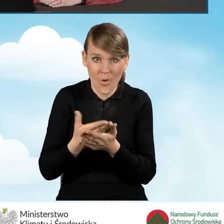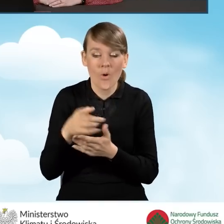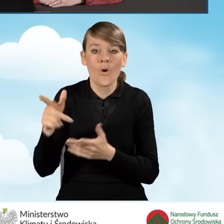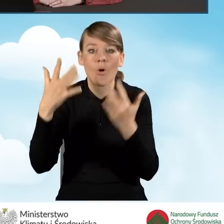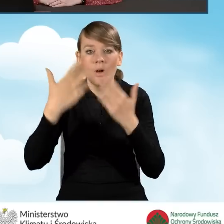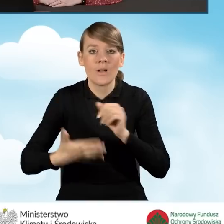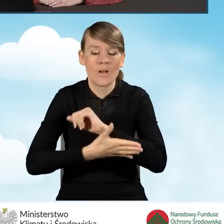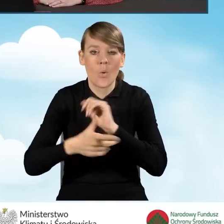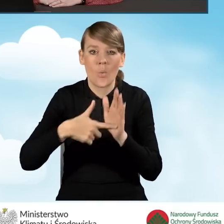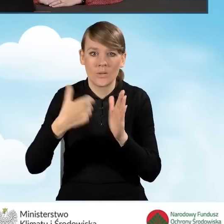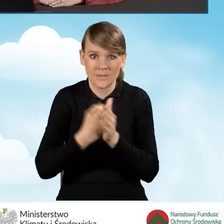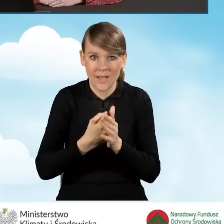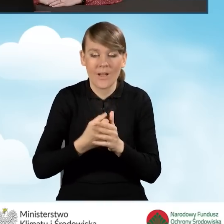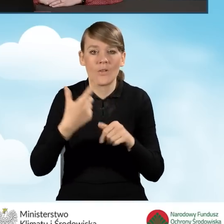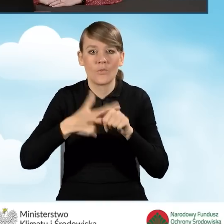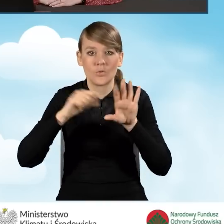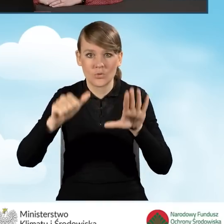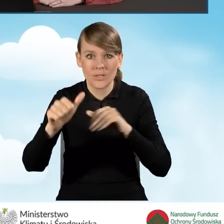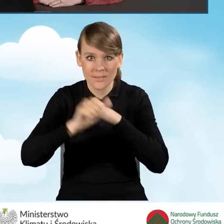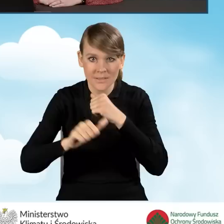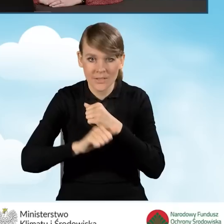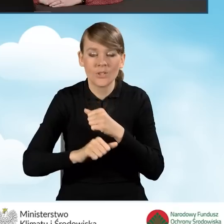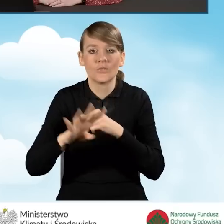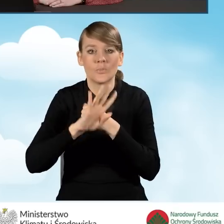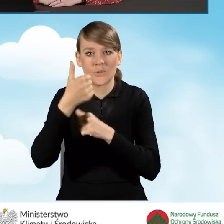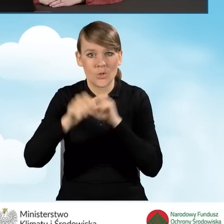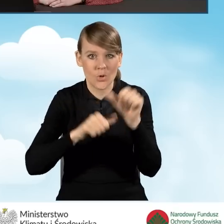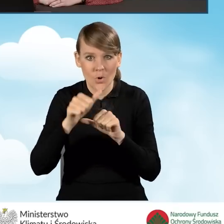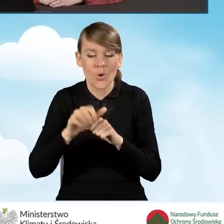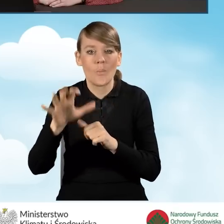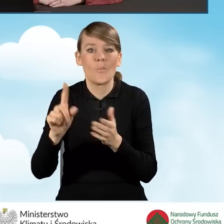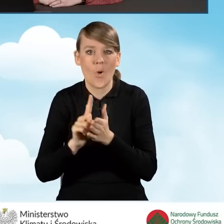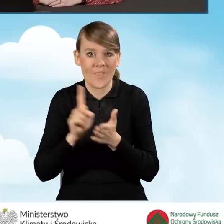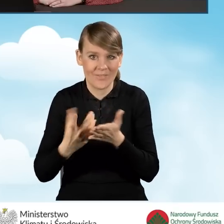ustawy z dnia 26 lipca 1991 roku o podatku dochodowym